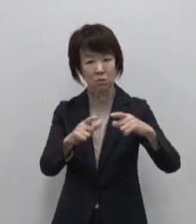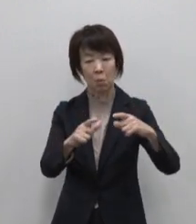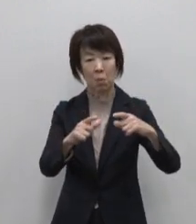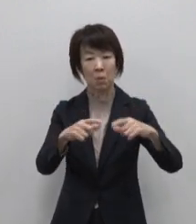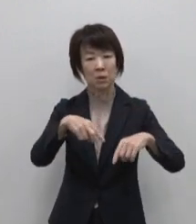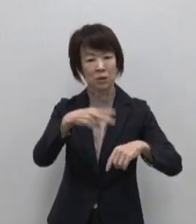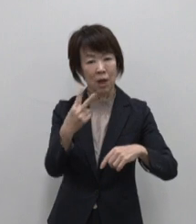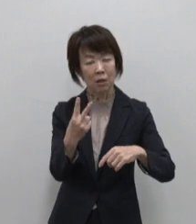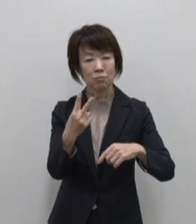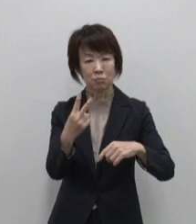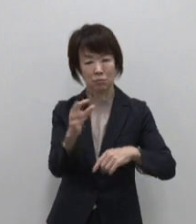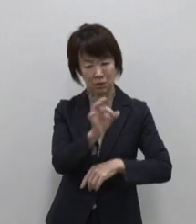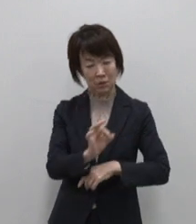構成されています